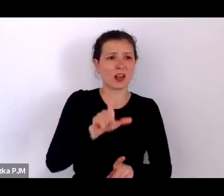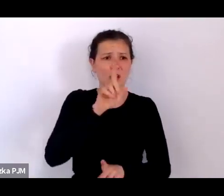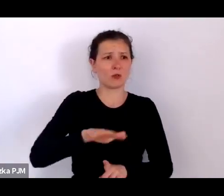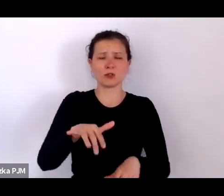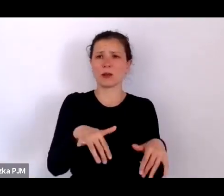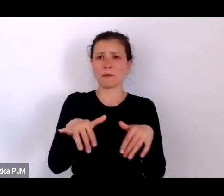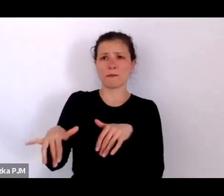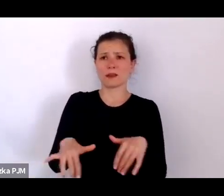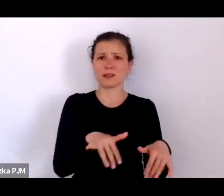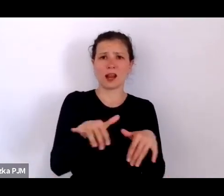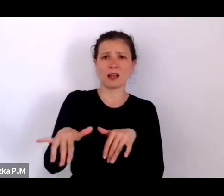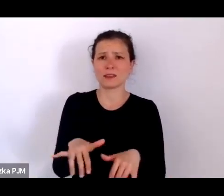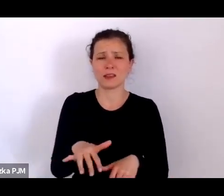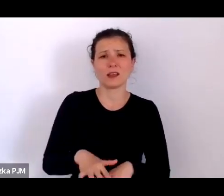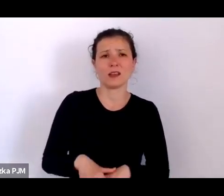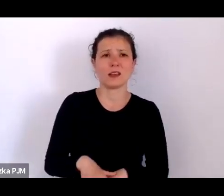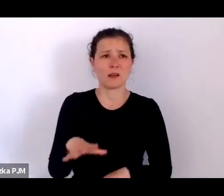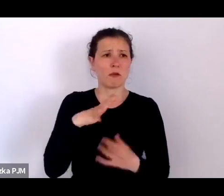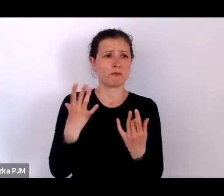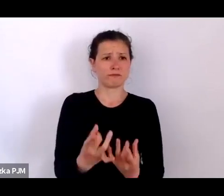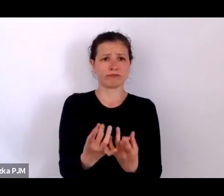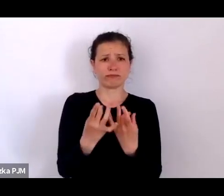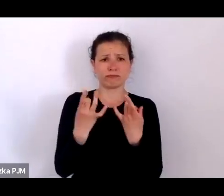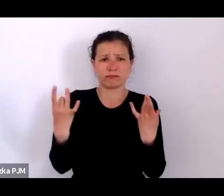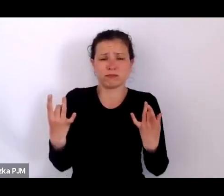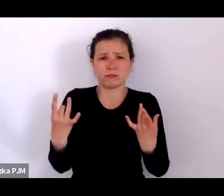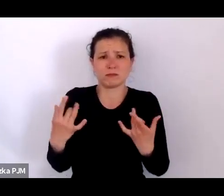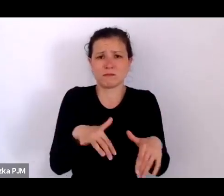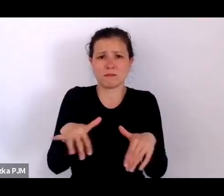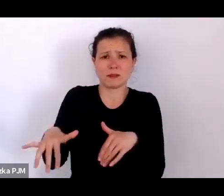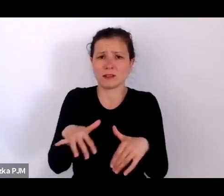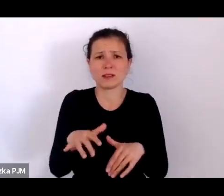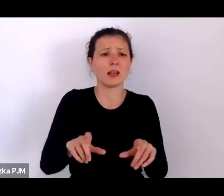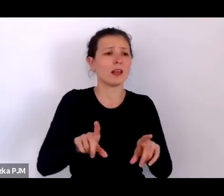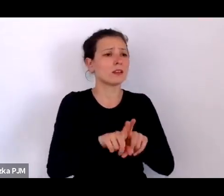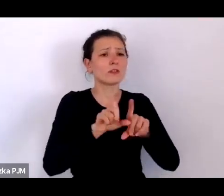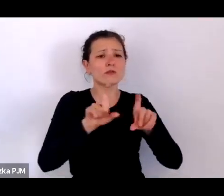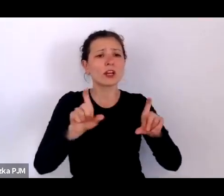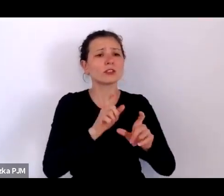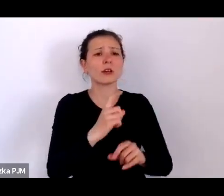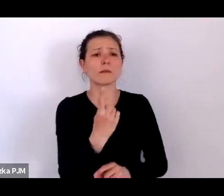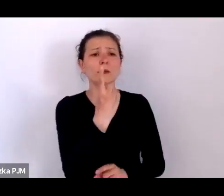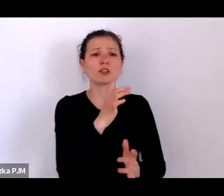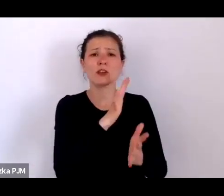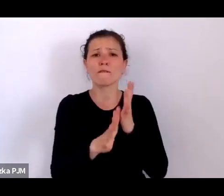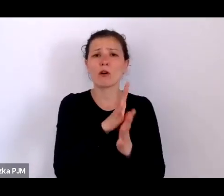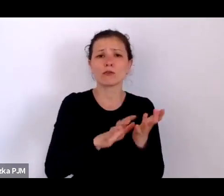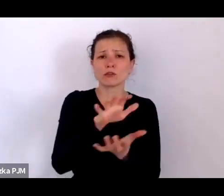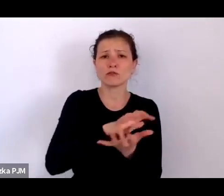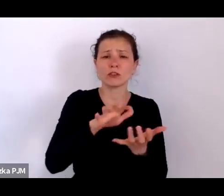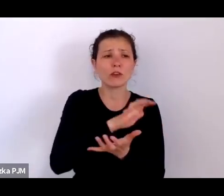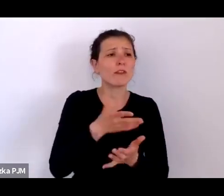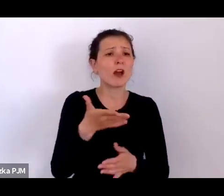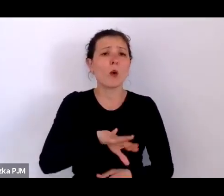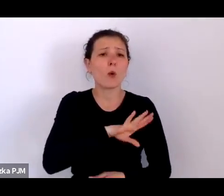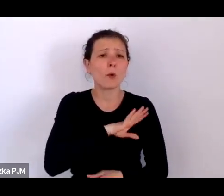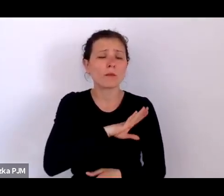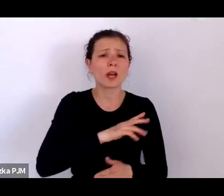Na tyfus plamisty w czasie I wojny umierało 70% zainfekowanych ludzi